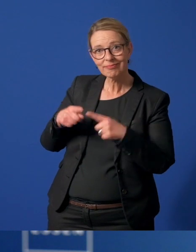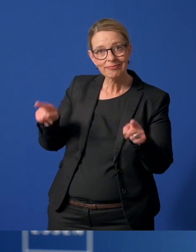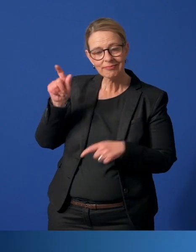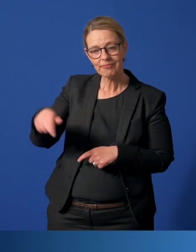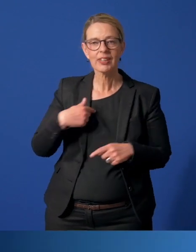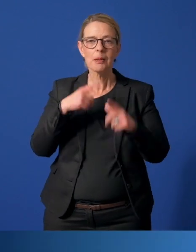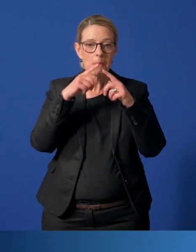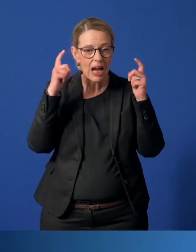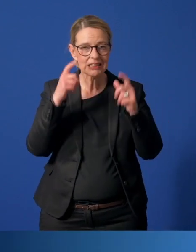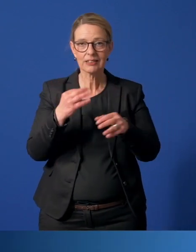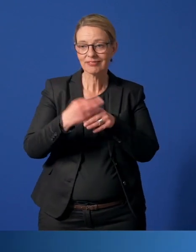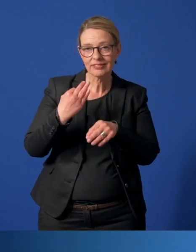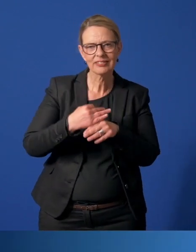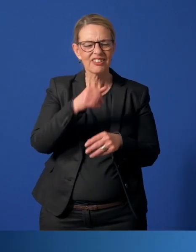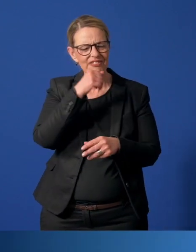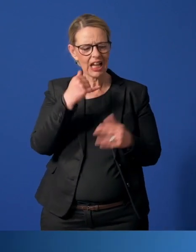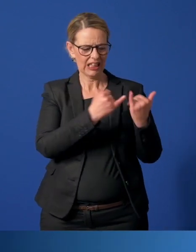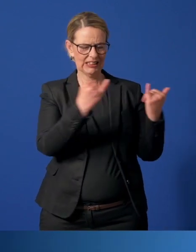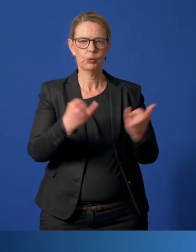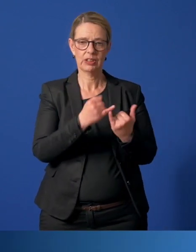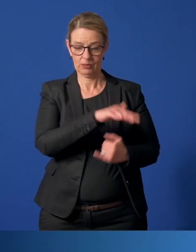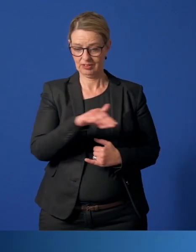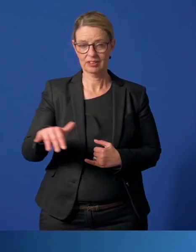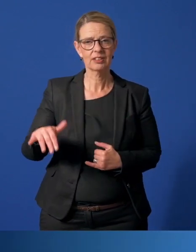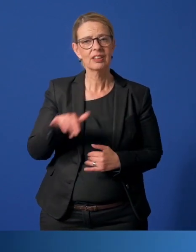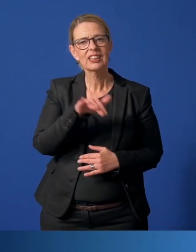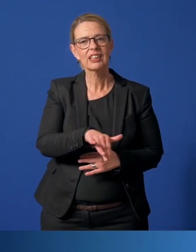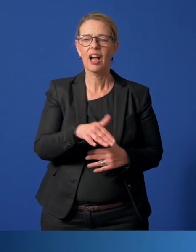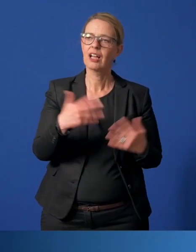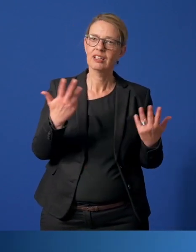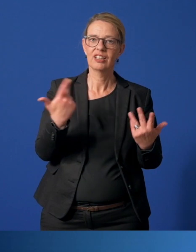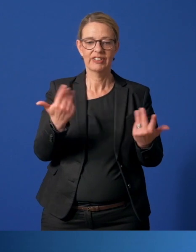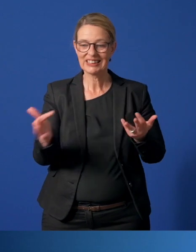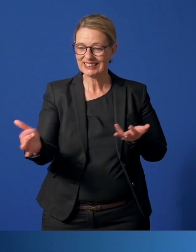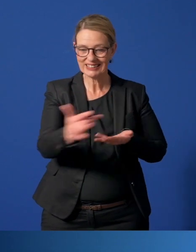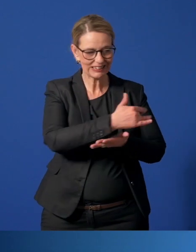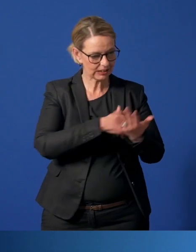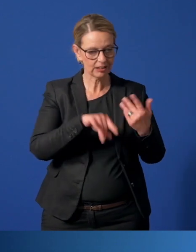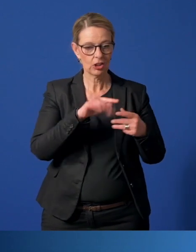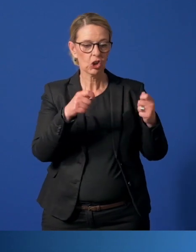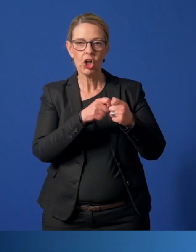Vor allem aber haben viele Institutionen Helferinnen und Helfer sozusagen eingesammelt und in Kontakt